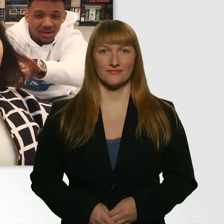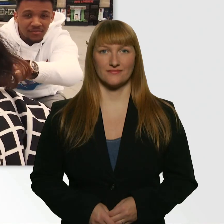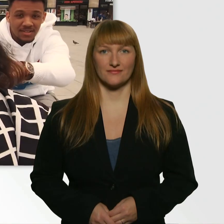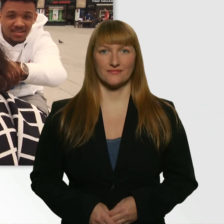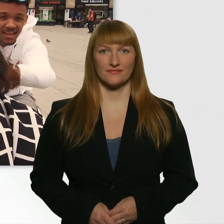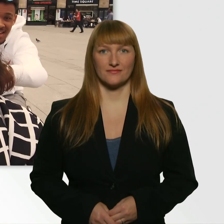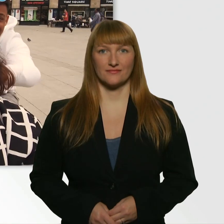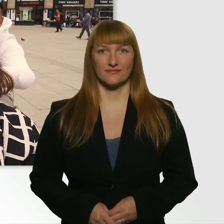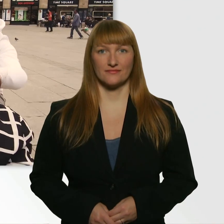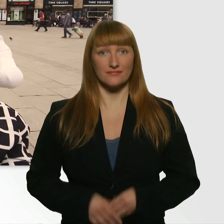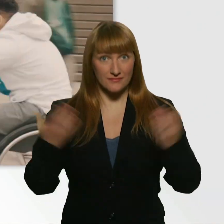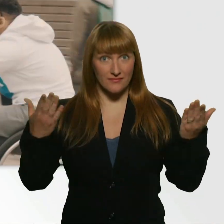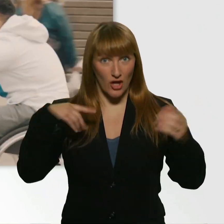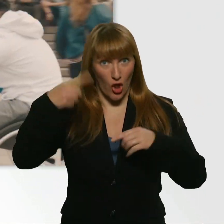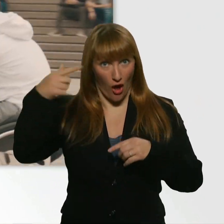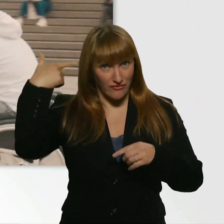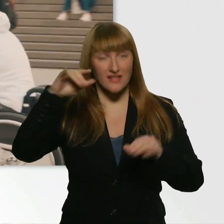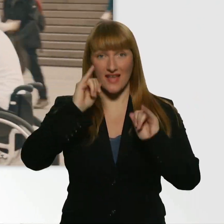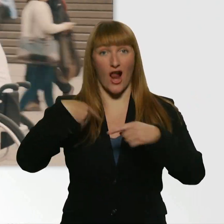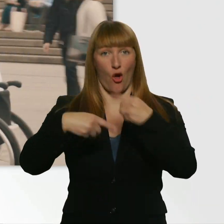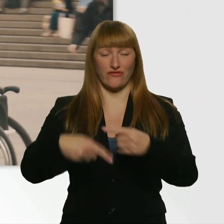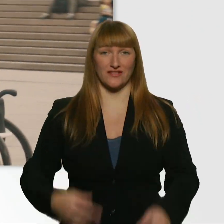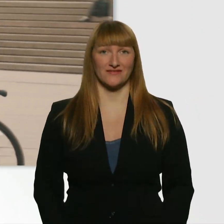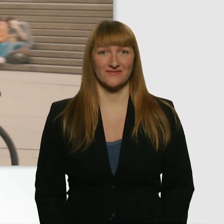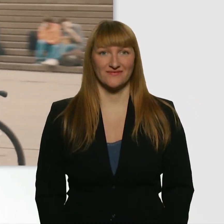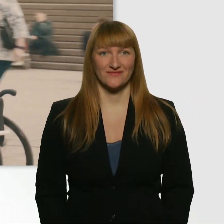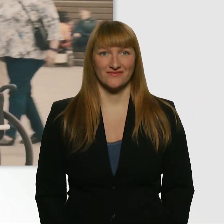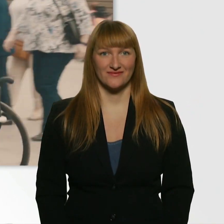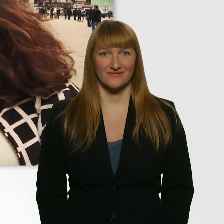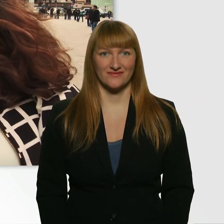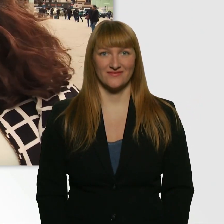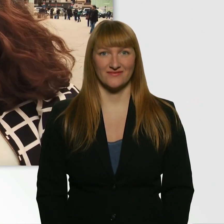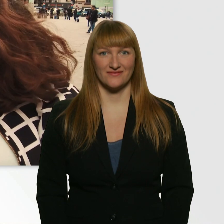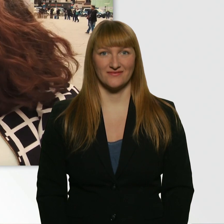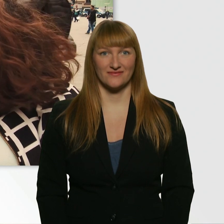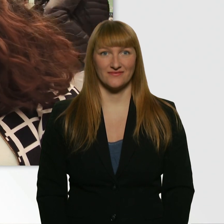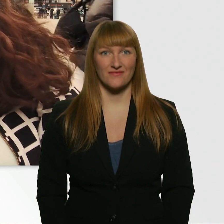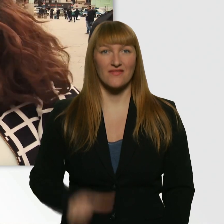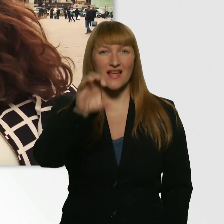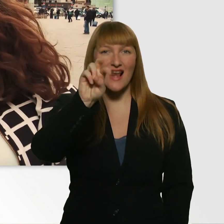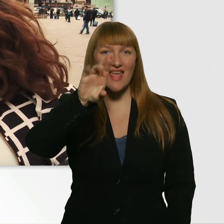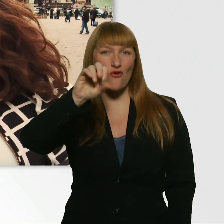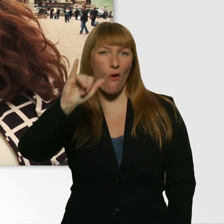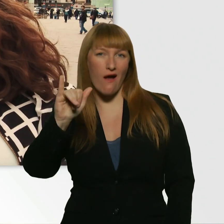Läuft das? - Ja. Läuft. Läuft, läuft, läuft. Leroy? - Ja. - Läuft bisher, ne?